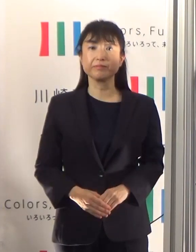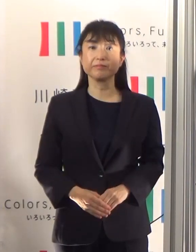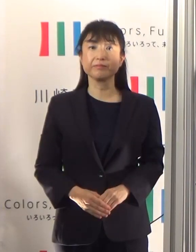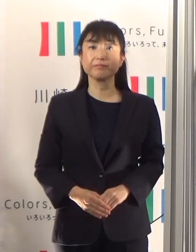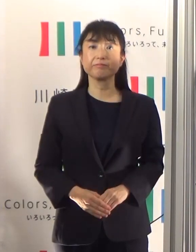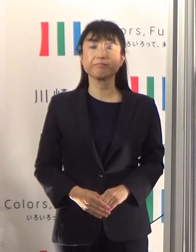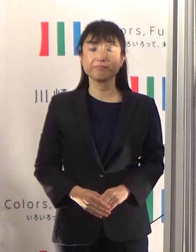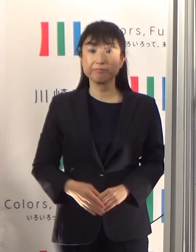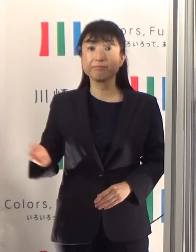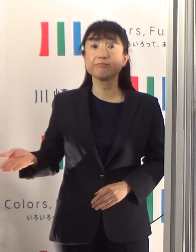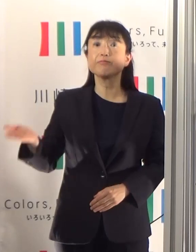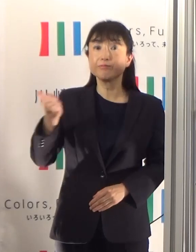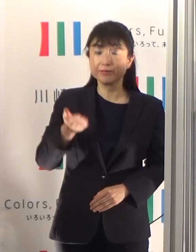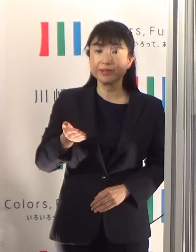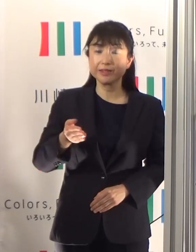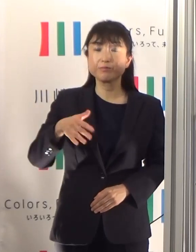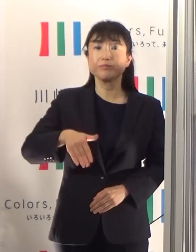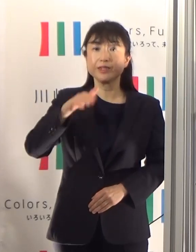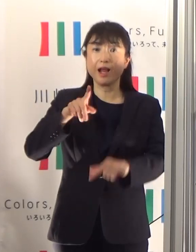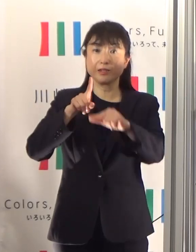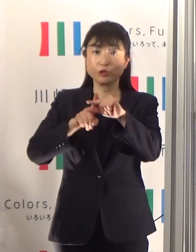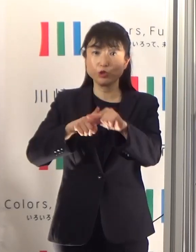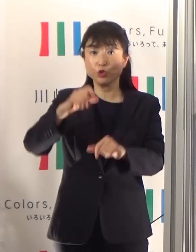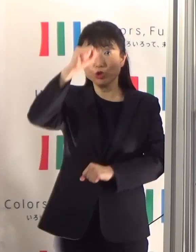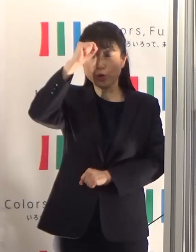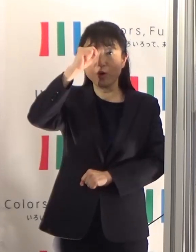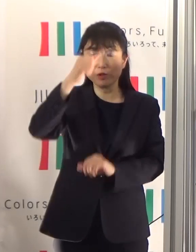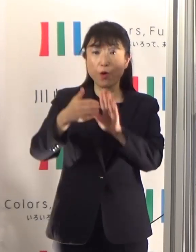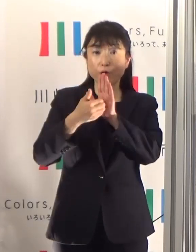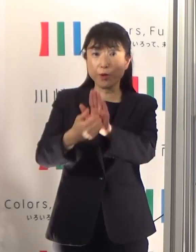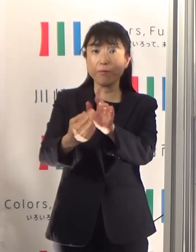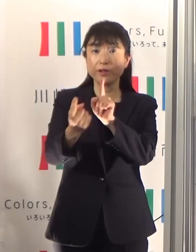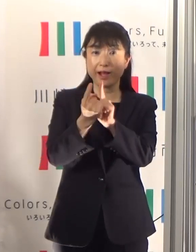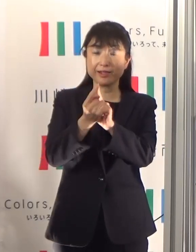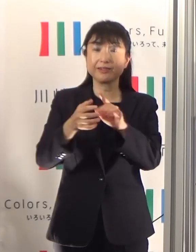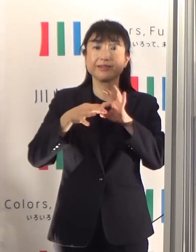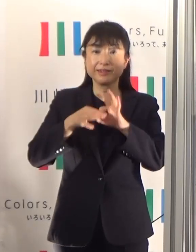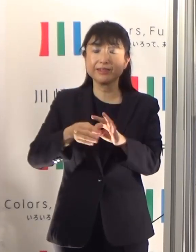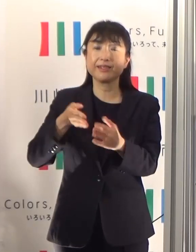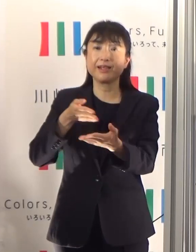続きまして熱中症の予防対策についてお伝えしたいと思います